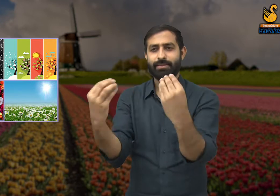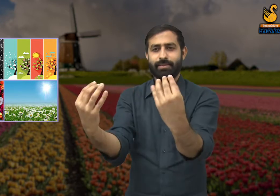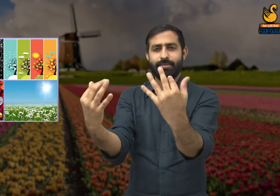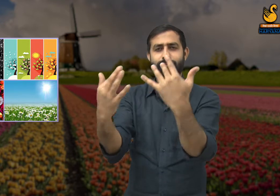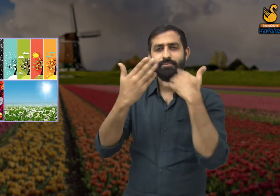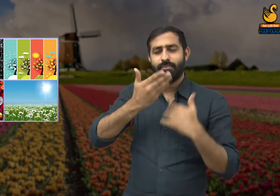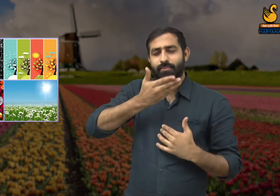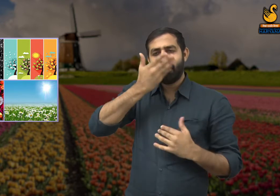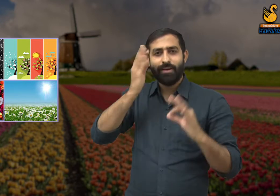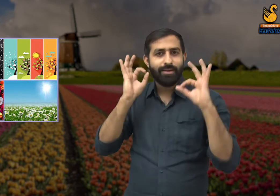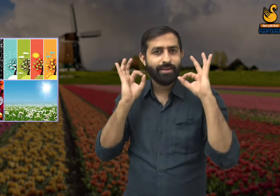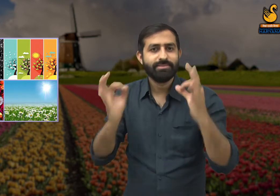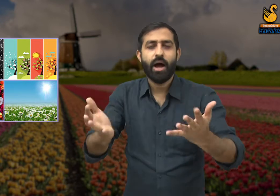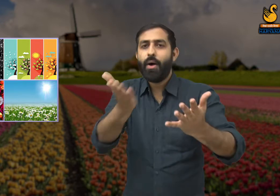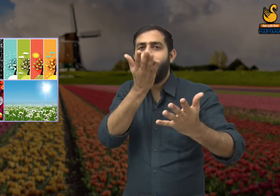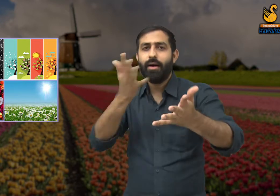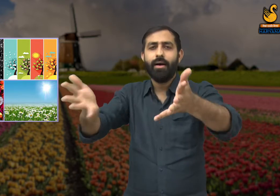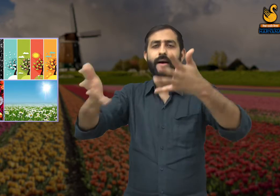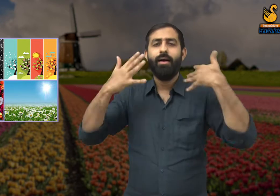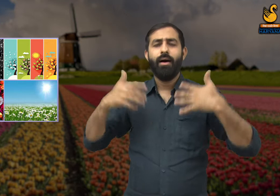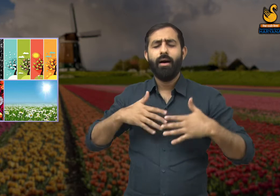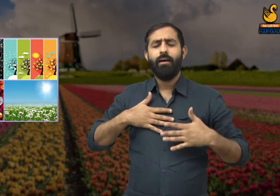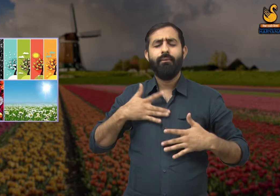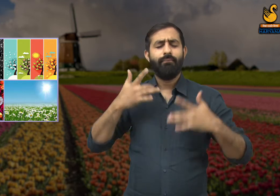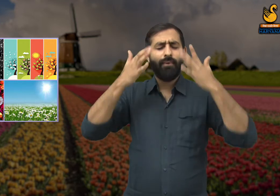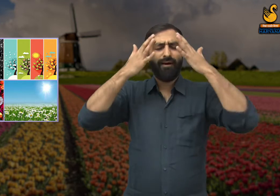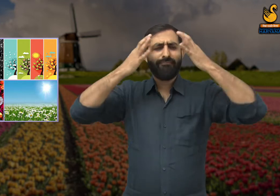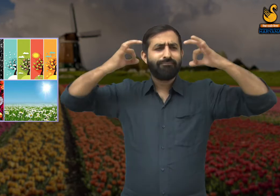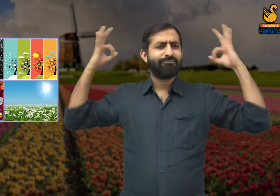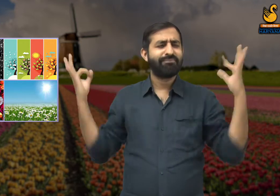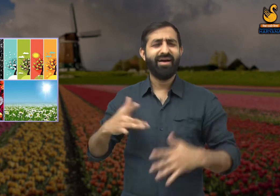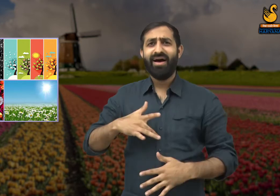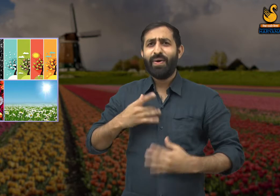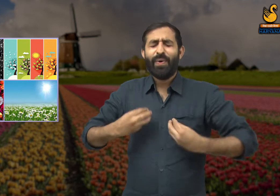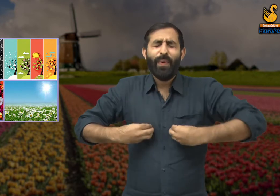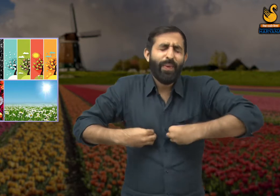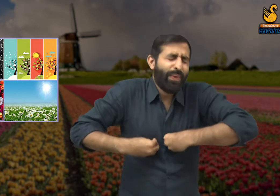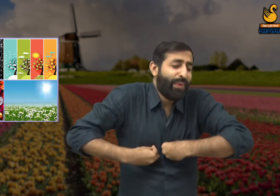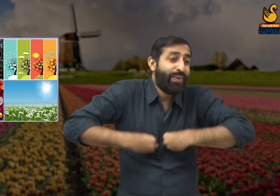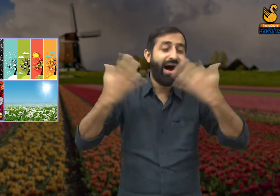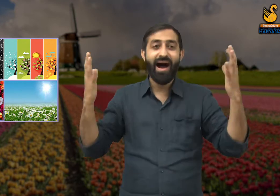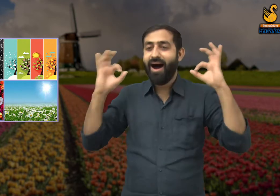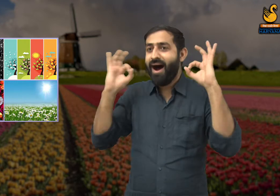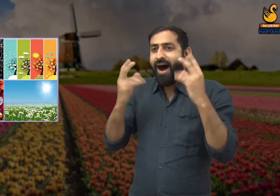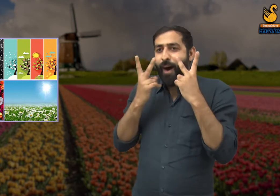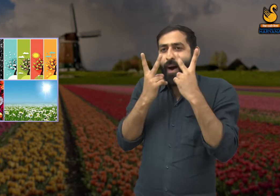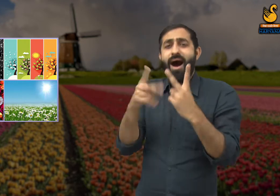और उन फूलों की खुशबू चारों और वातावरण फैल चुकी थी. जिससे उन्हें ताज़गी और प्रसन्नता का अनुभव हो रहा है.